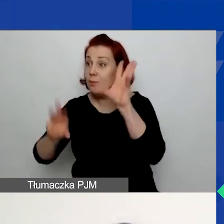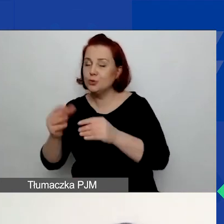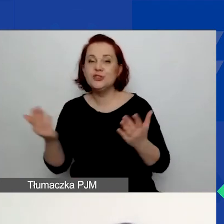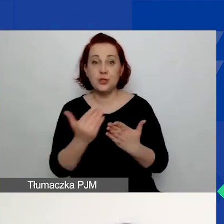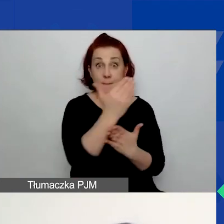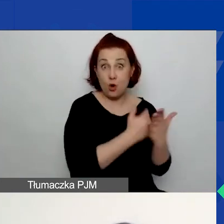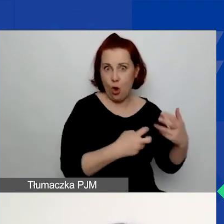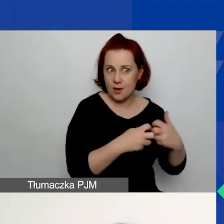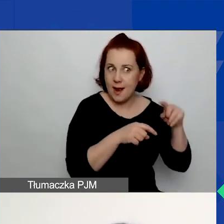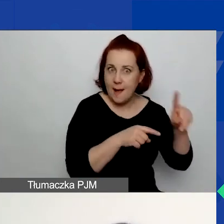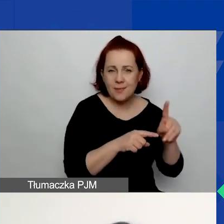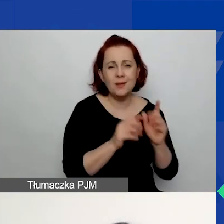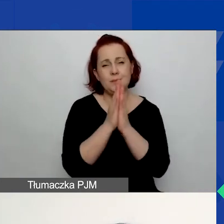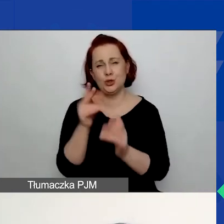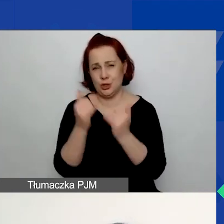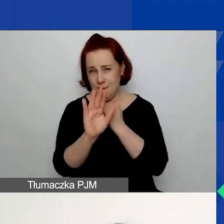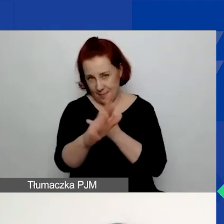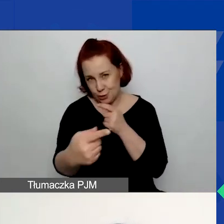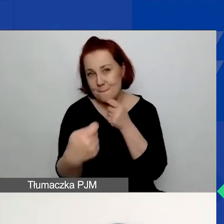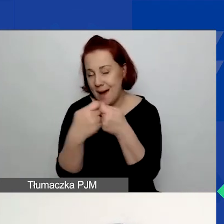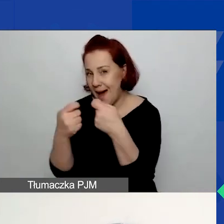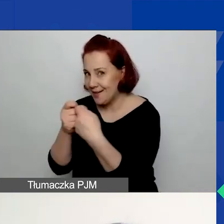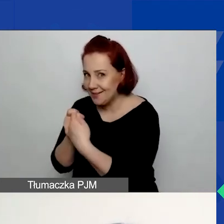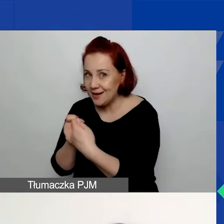proszę, jeżeli macie partnerów, to wypełnijcie część B.